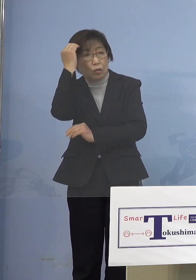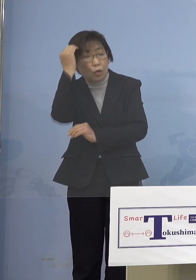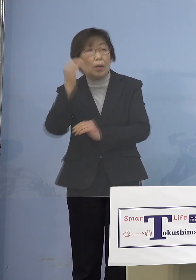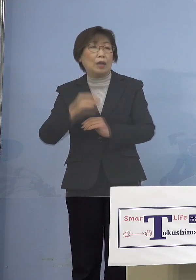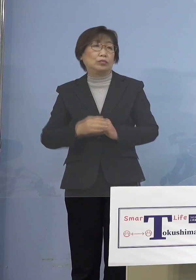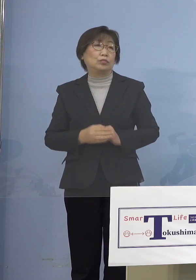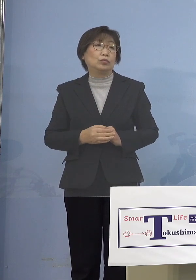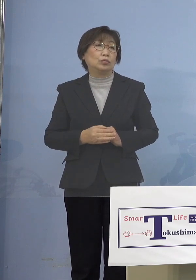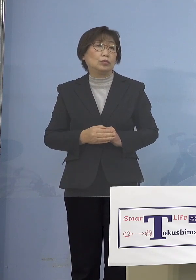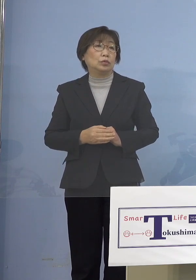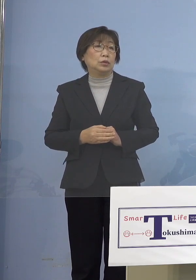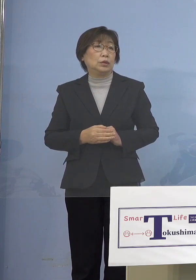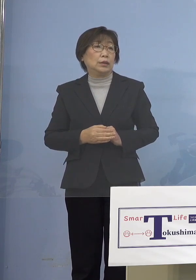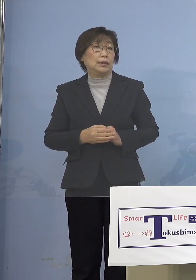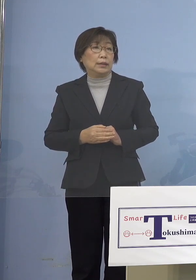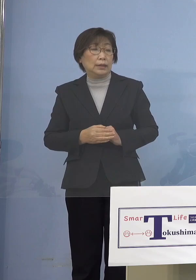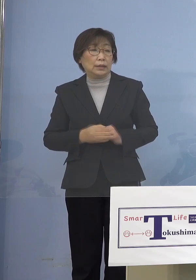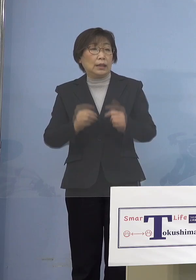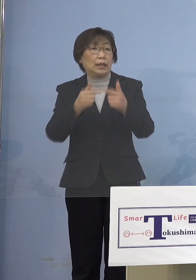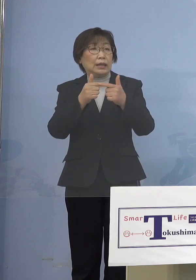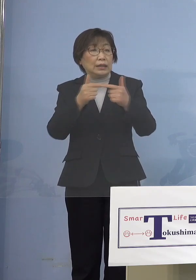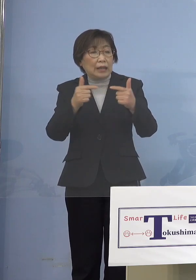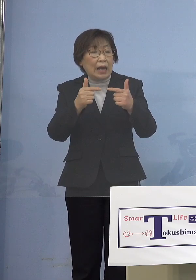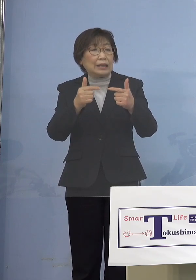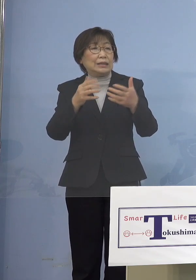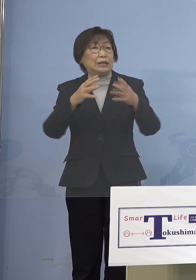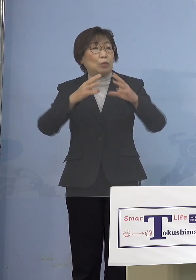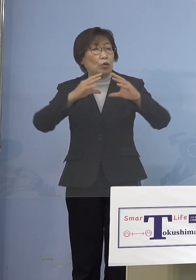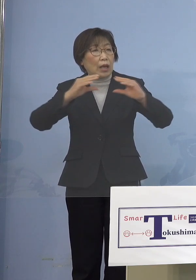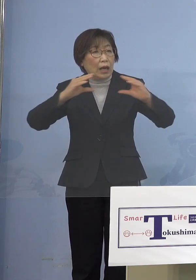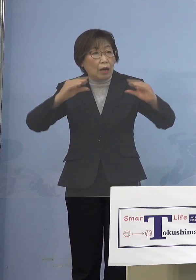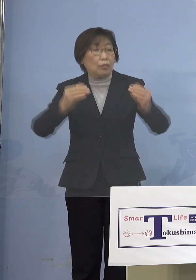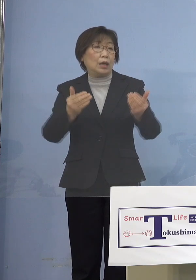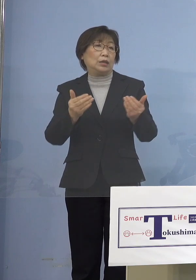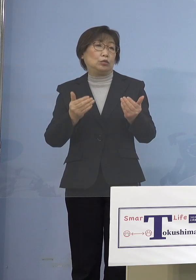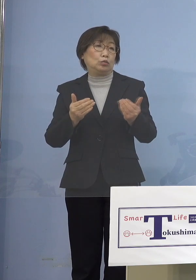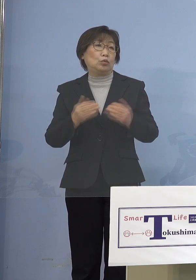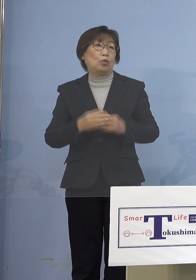そうなるとかなりの大規模緩和 イギリスなどは一気に緩和して